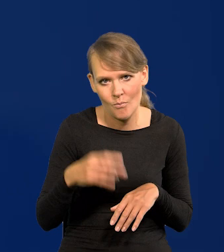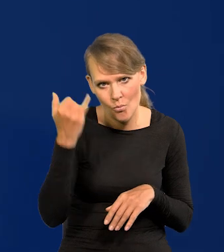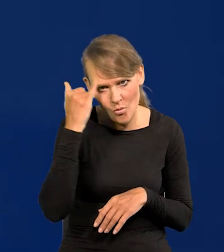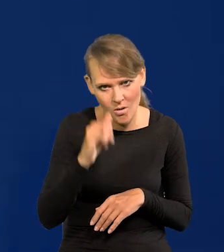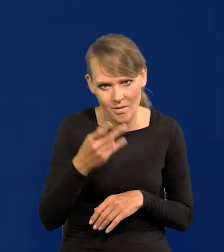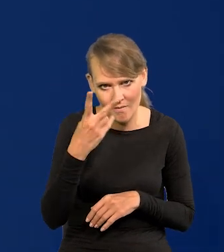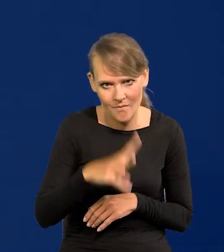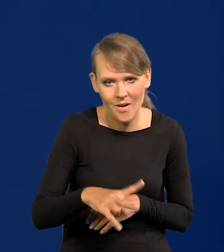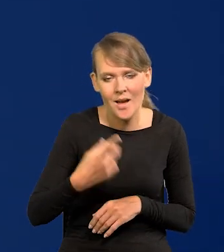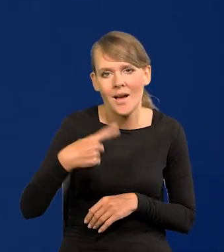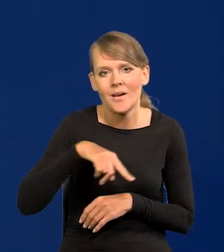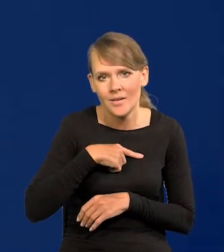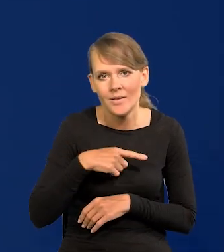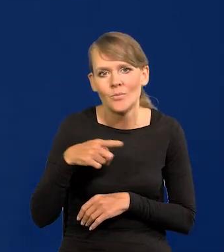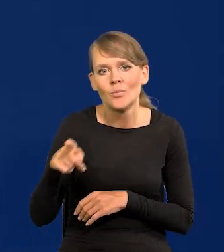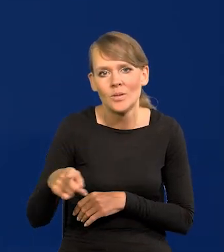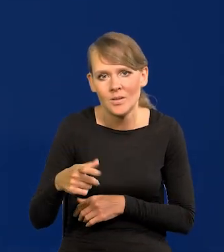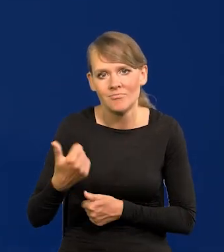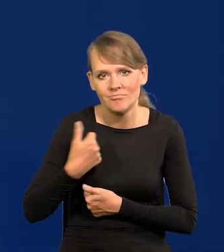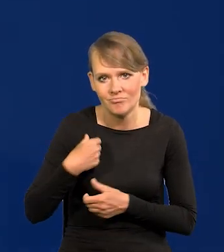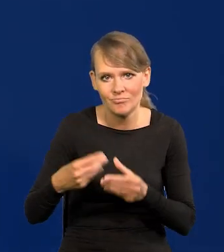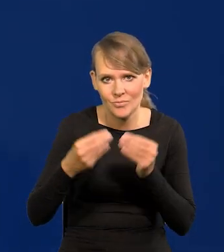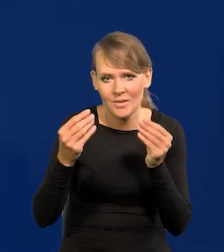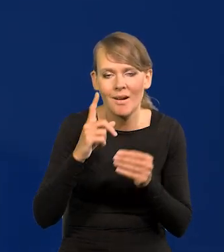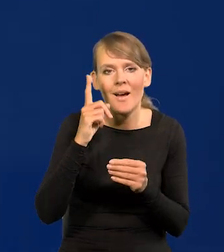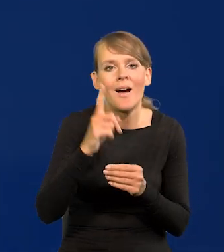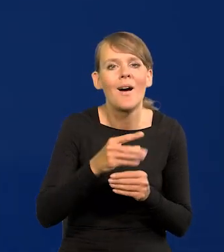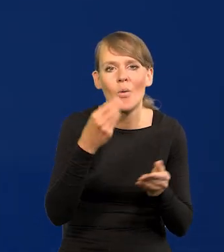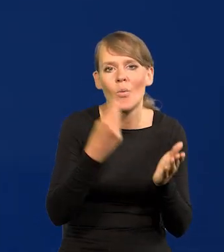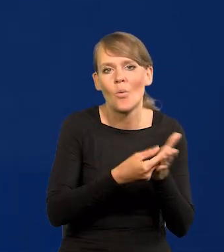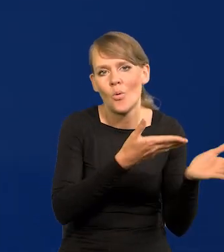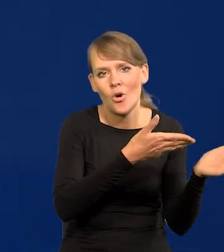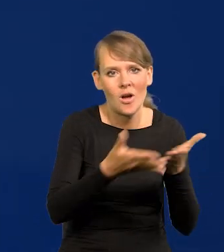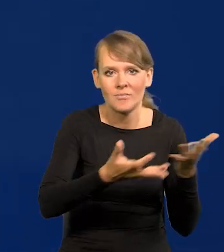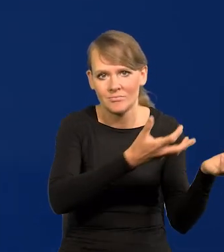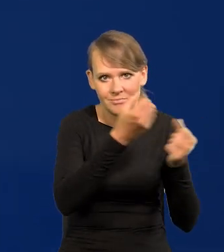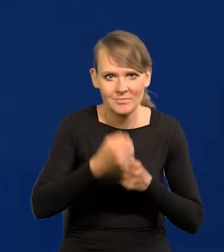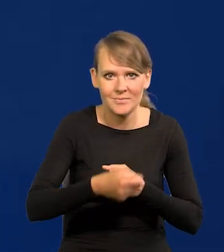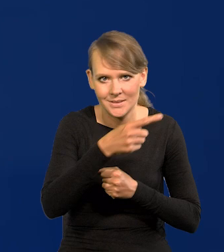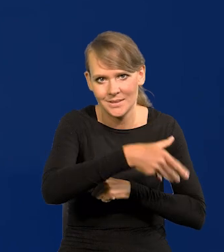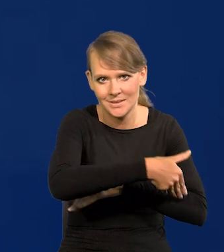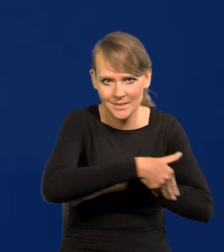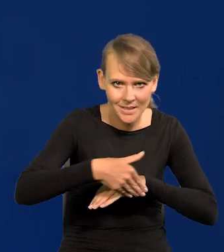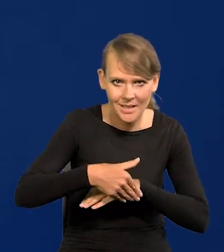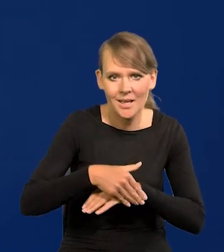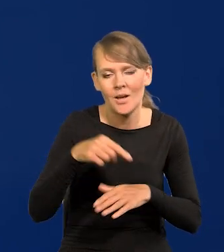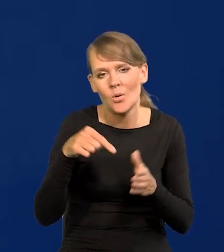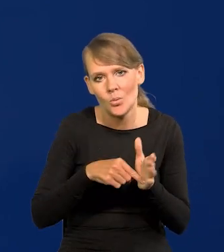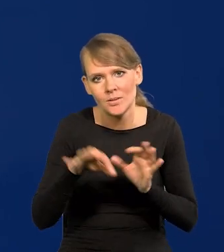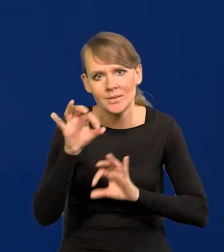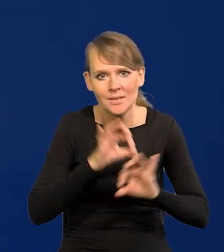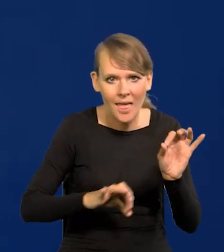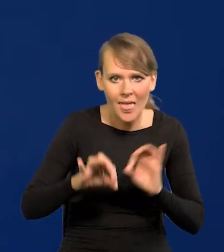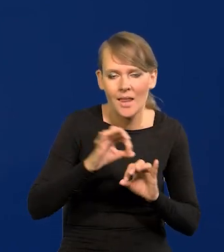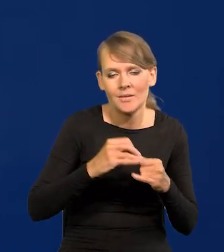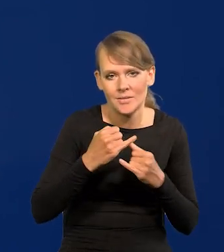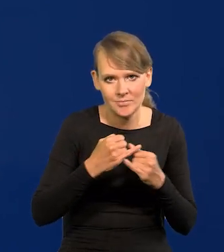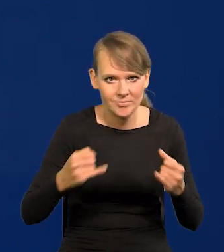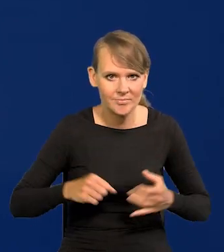Rozbudowujemy przemysł zbrojeniowy, ale kupujemy gotowy sprzęt za granicą, który chcemy serwisować, offsetowe itd.